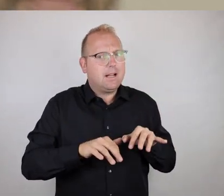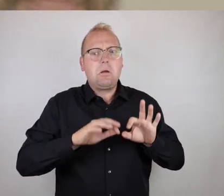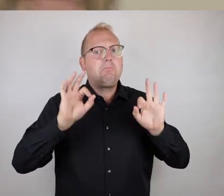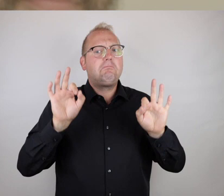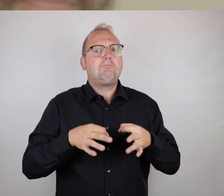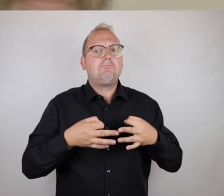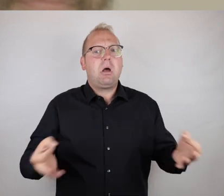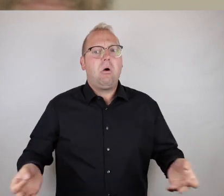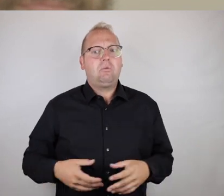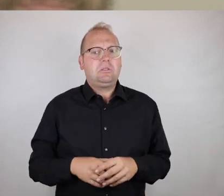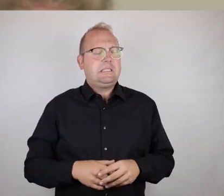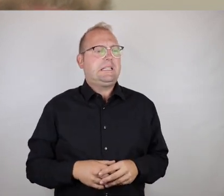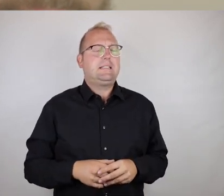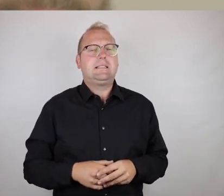gesprochener Weise hinzuzufügen.